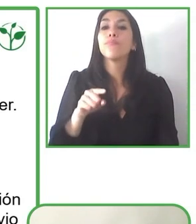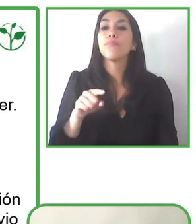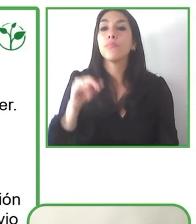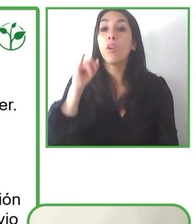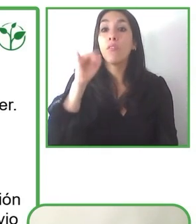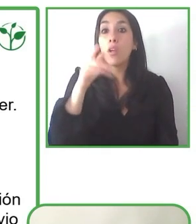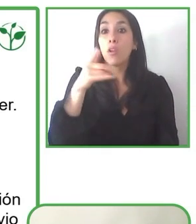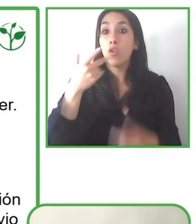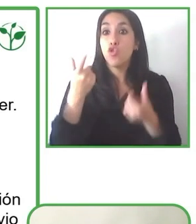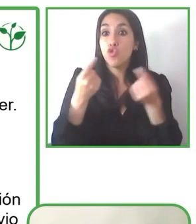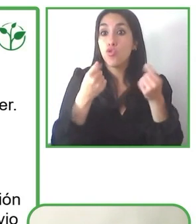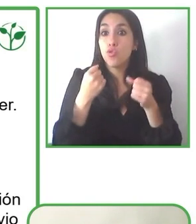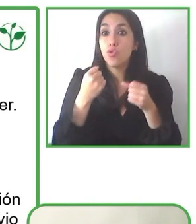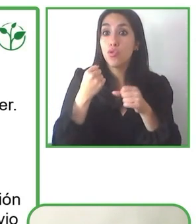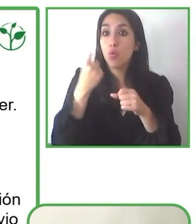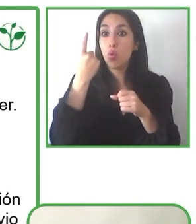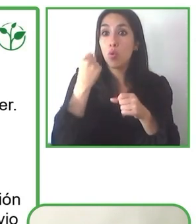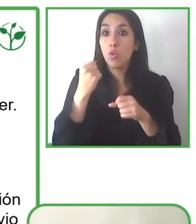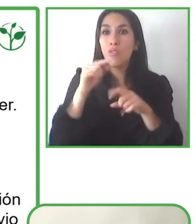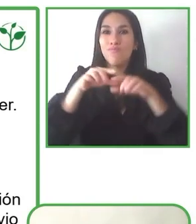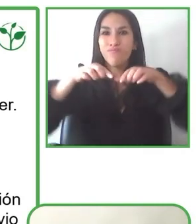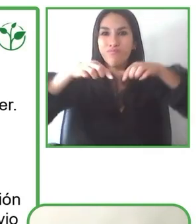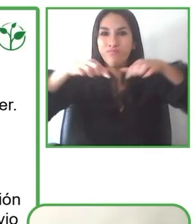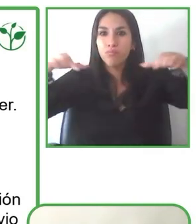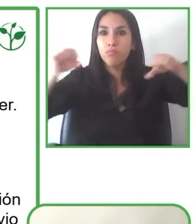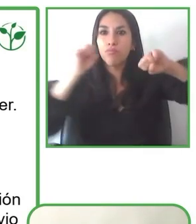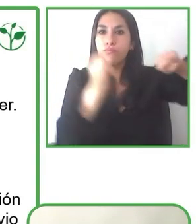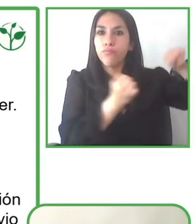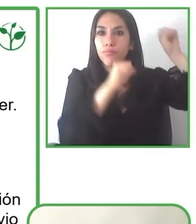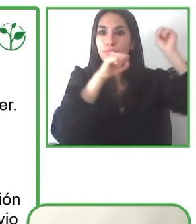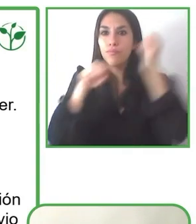nuestra sociedad. Nosotros a través de Wheel the World, lo que nosotros tratamos de